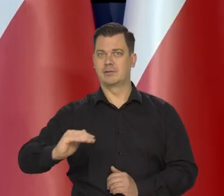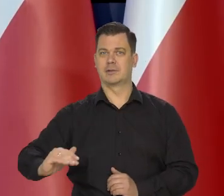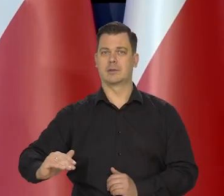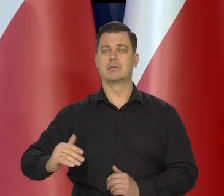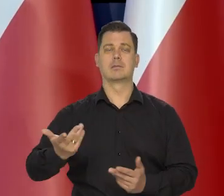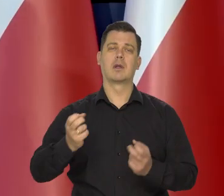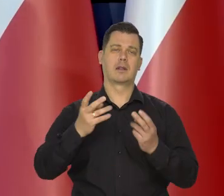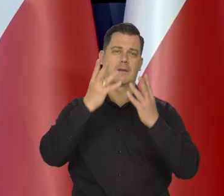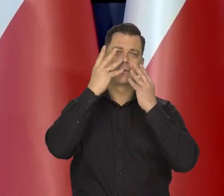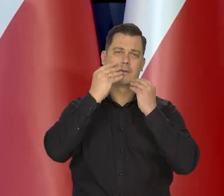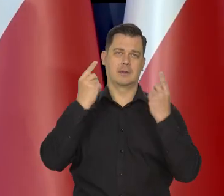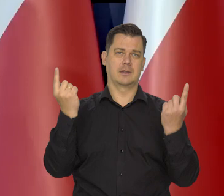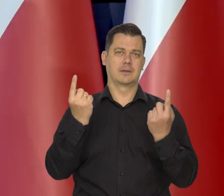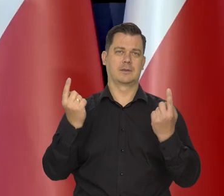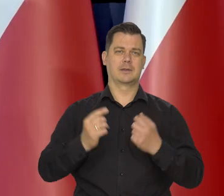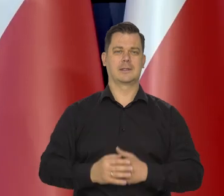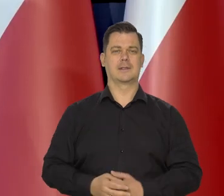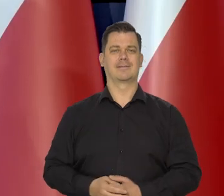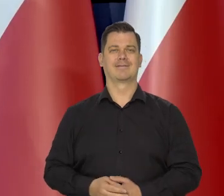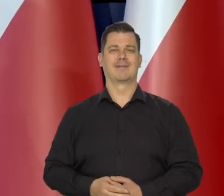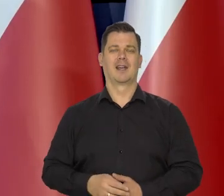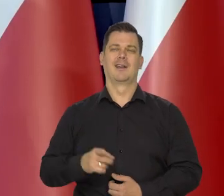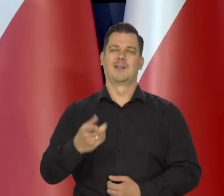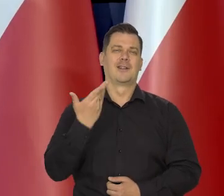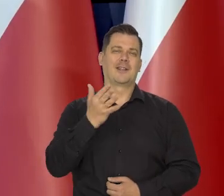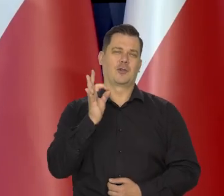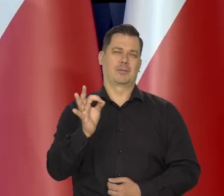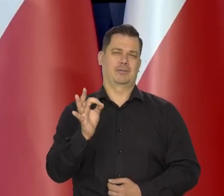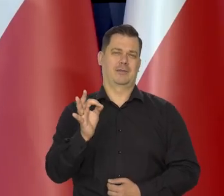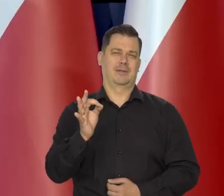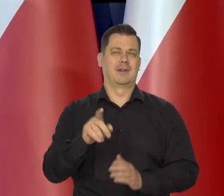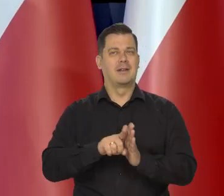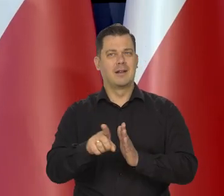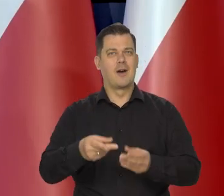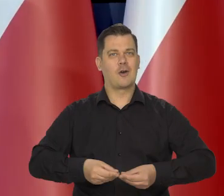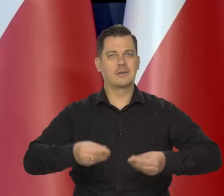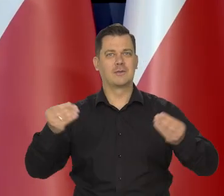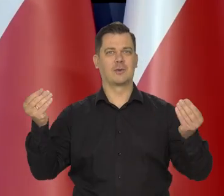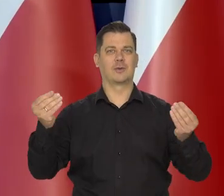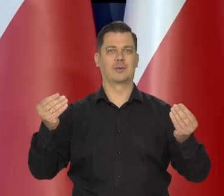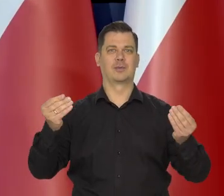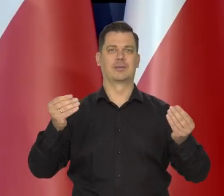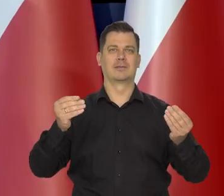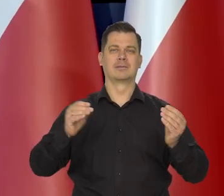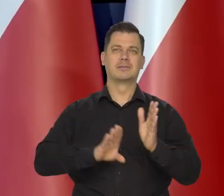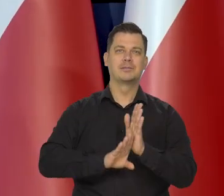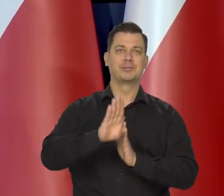Taka jest sytuacja. Oczywiście jest niekorzystne z punktu widzenia rozwoju gospodarczego, wzrostu gospodarczego,